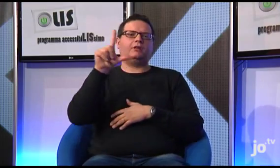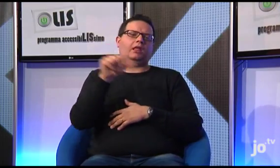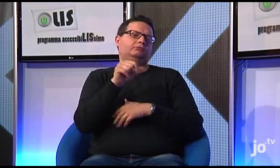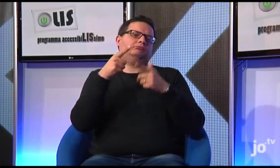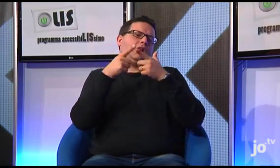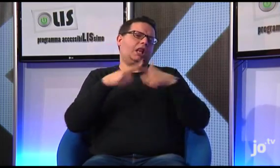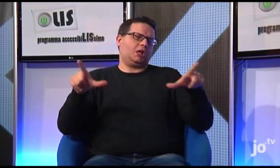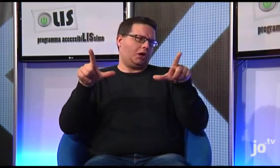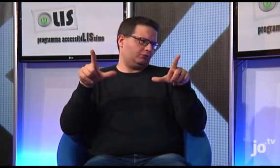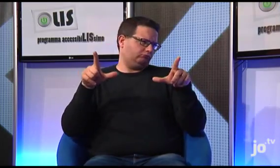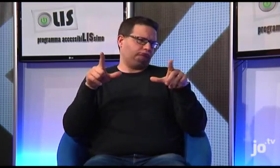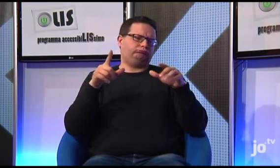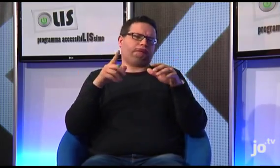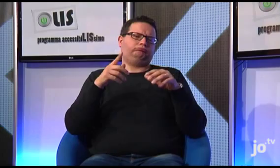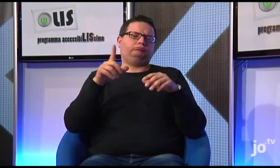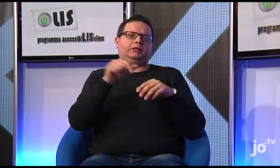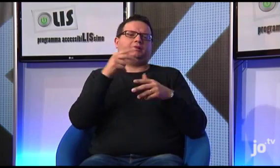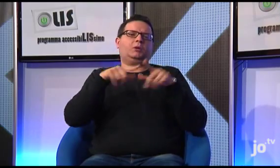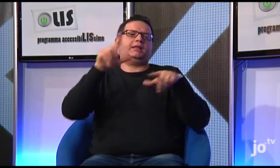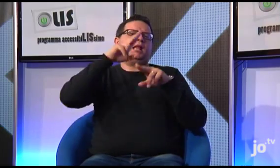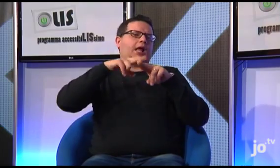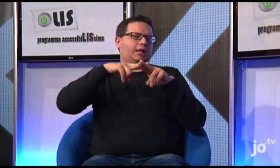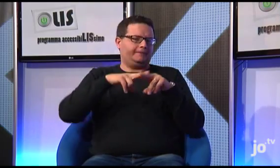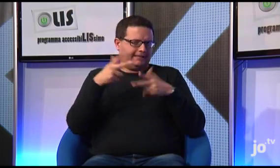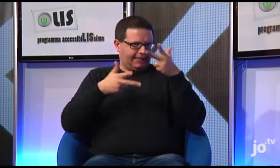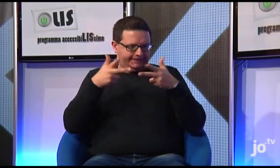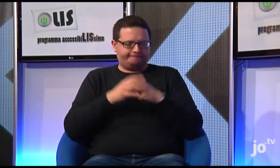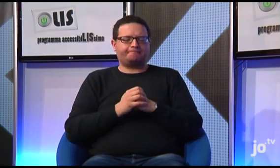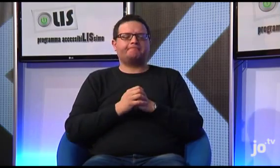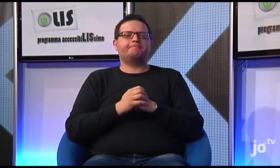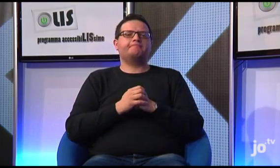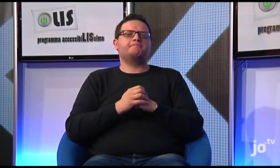Ecco, sappiamo che la LIS è una Lingua, la Lingua dei Segni Italiana appunto,